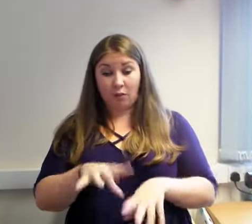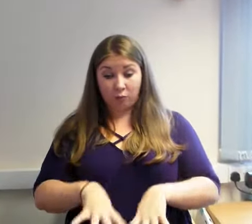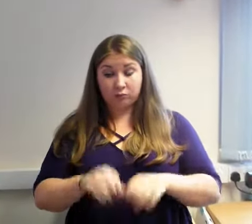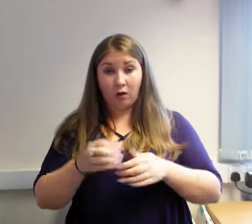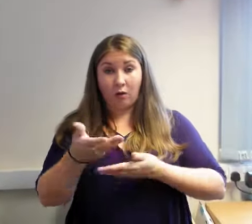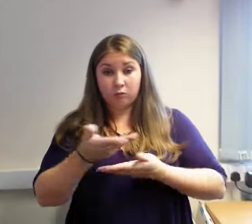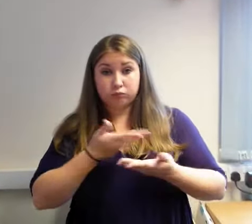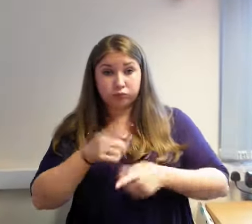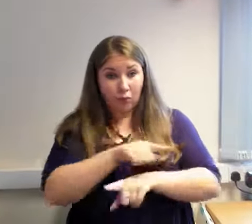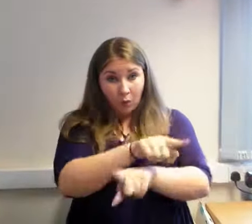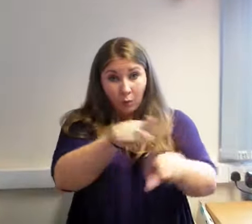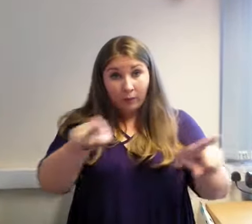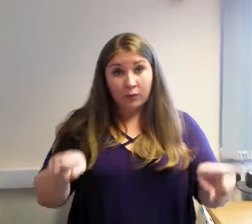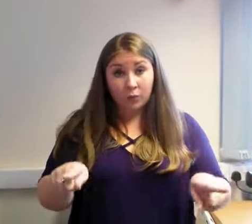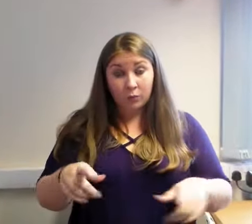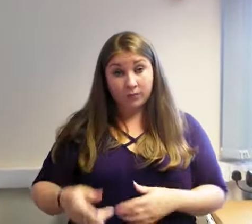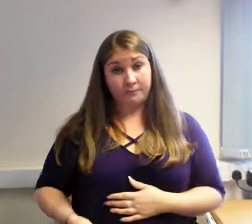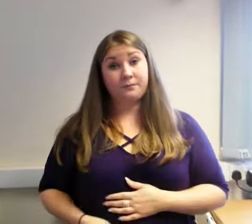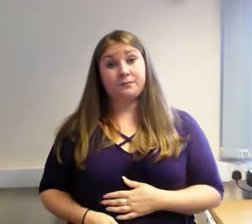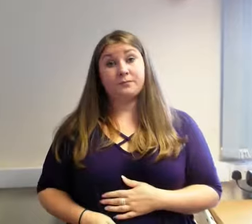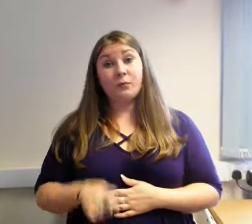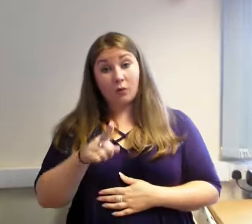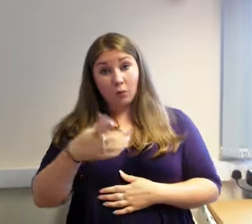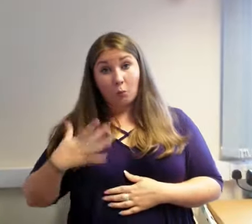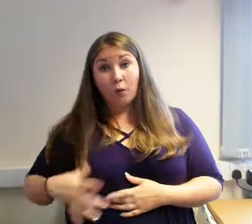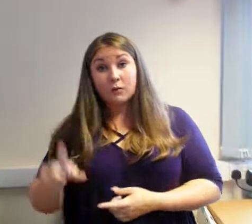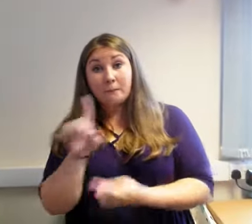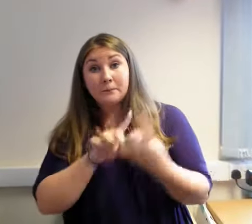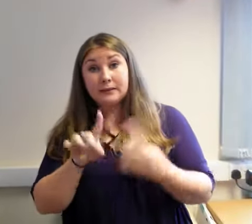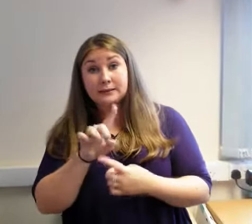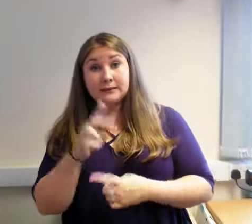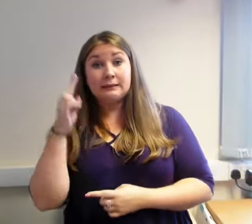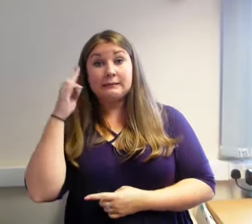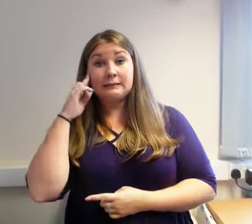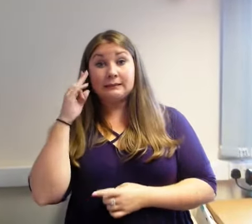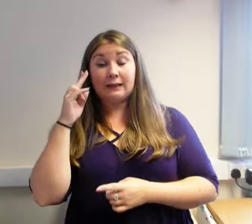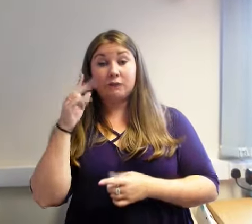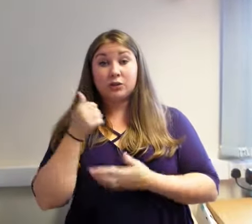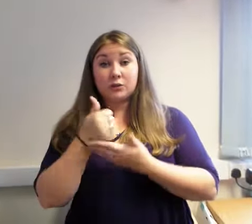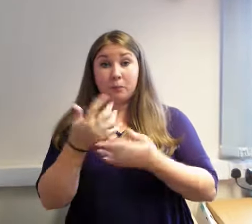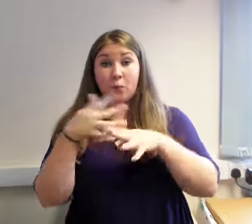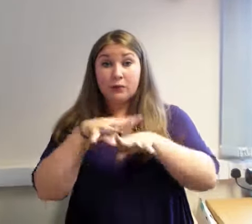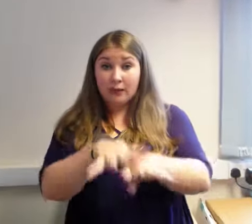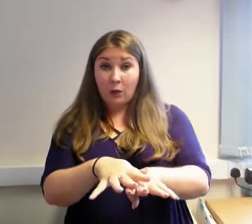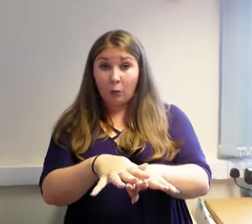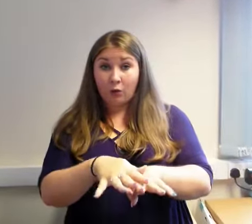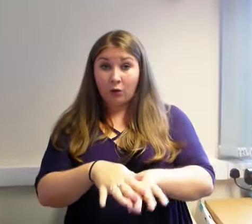Rydym yn hyderus bydd y daraprwr newydd yn parhau i ddosbarthu gwasanaeth rhagorol ar gyfer pobl Wrecsam.